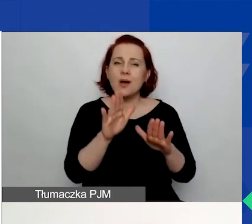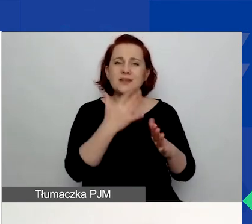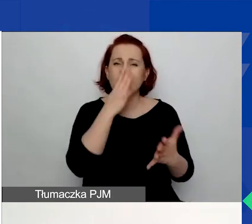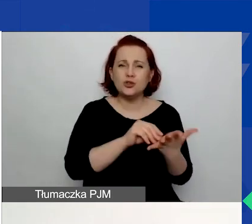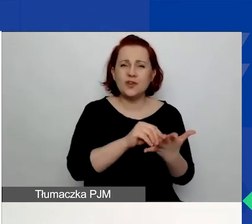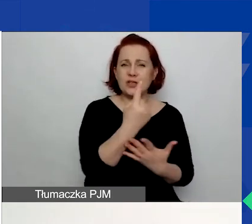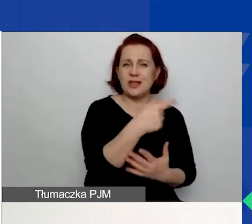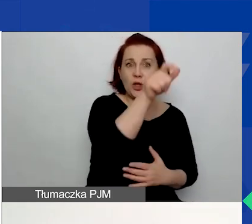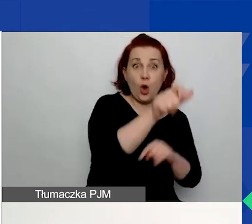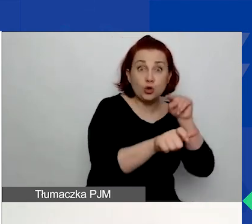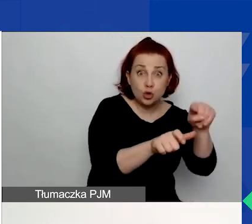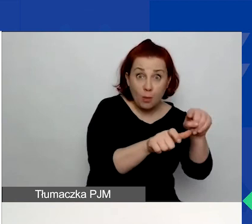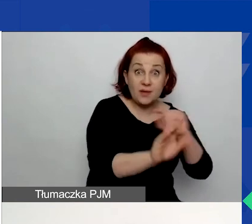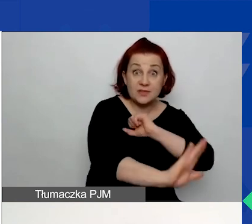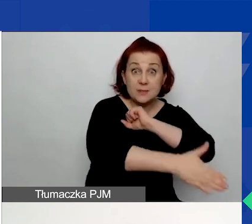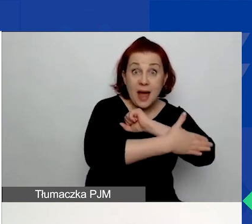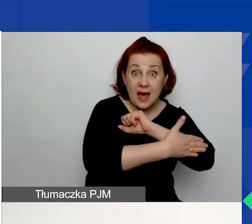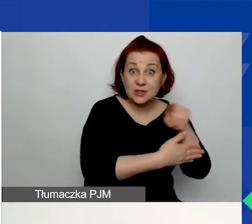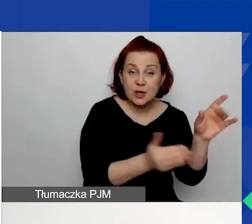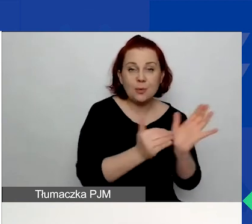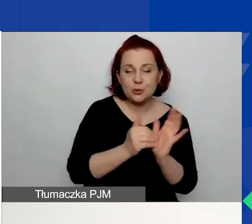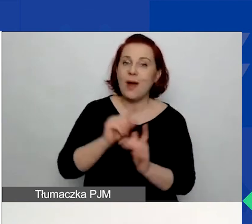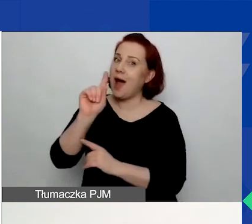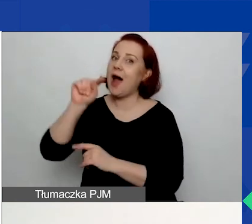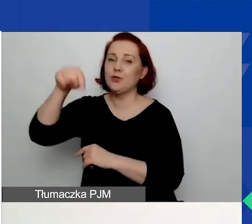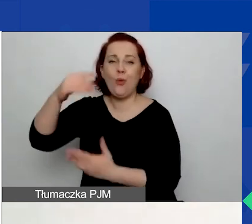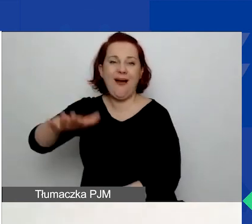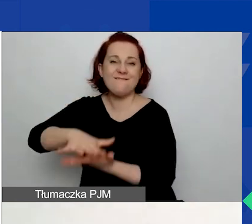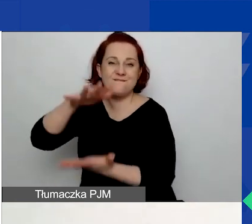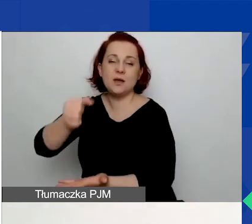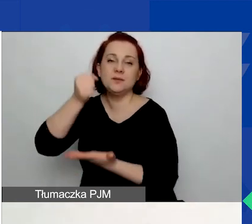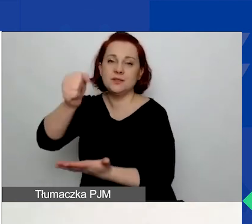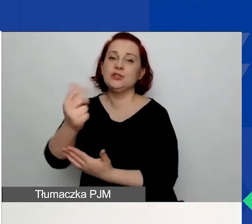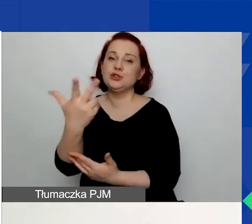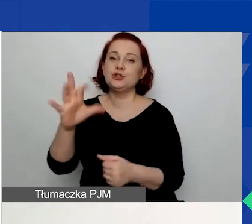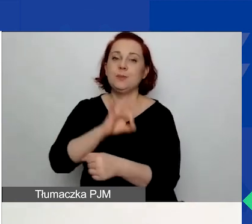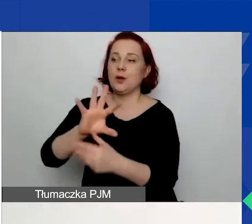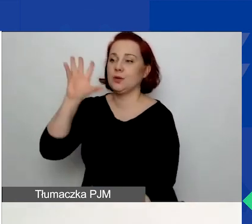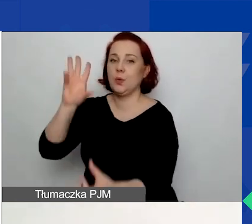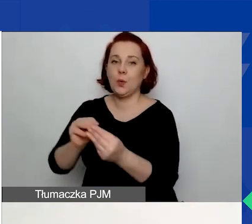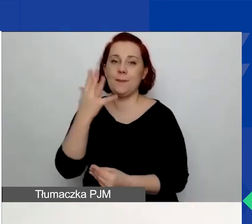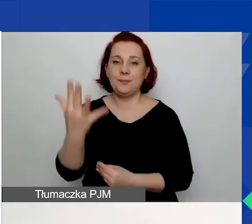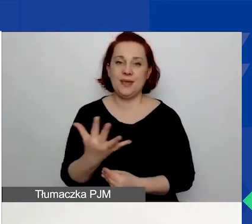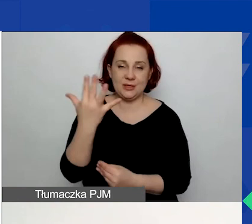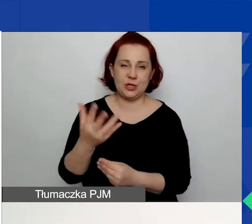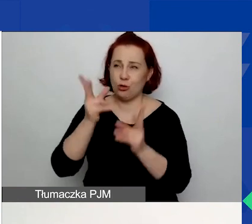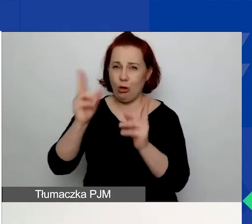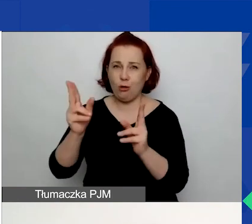w danym obszarze wsparcia bądź trzech projektów w ciągu ostatnich pięciu lat w danym obszarze wsparcia.